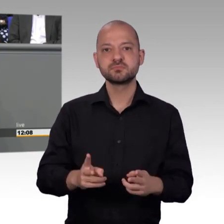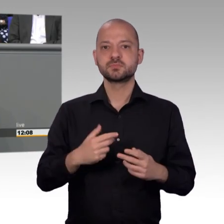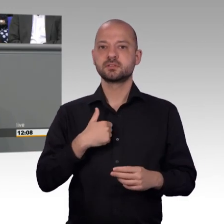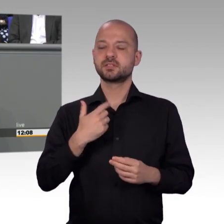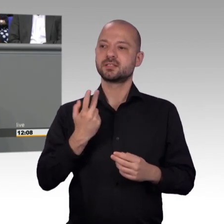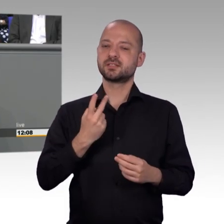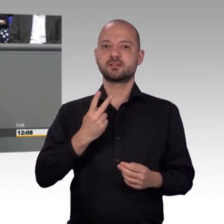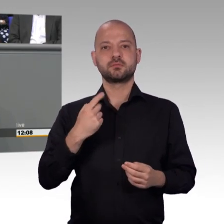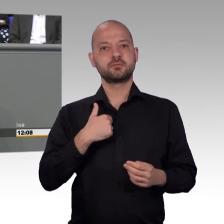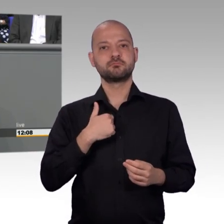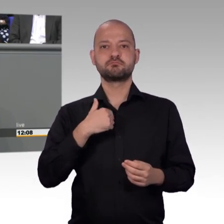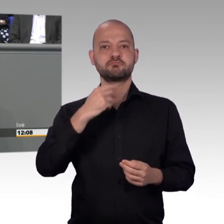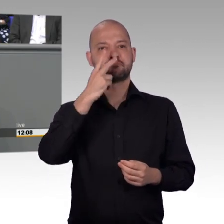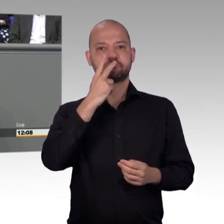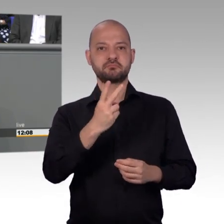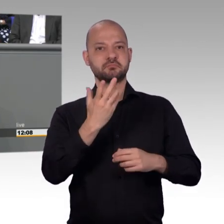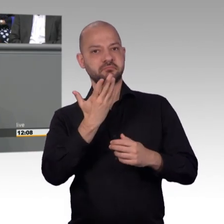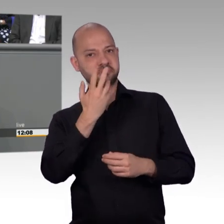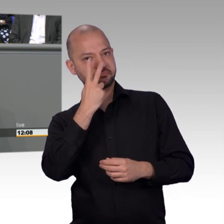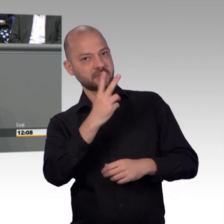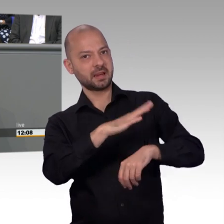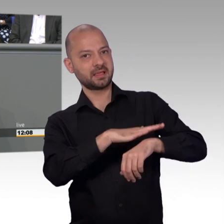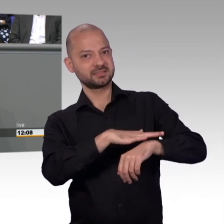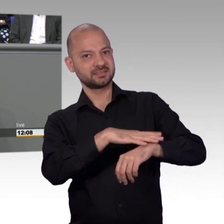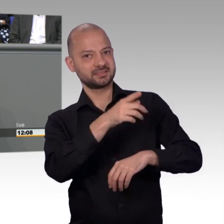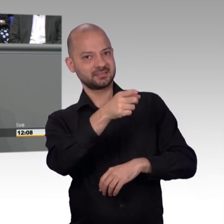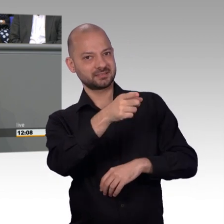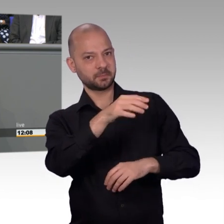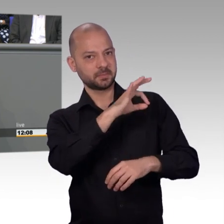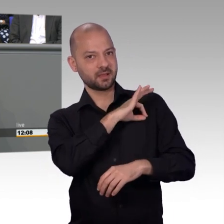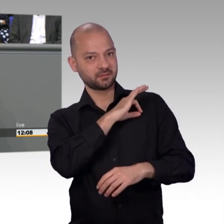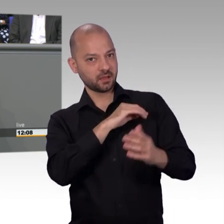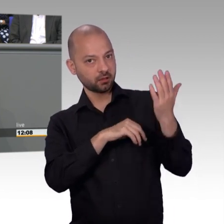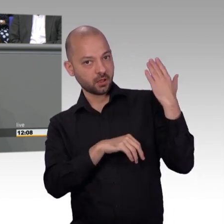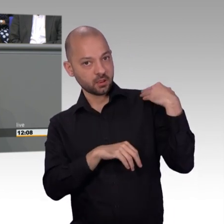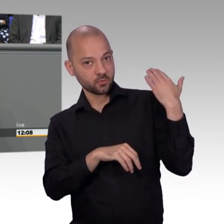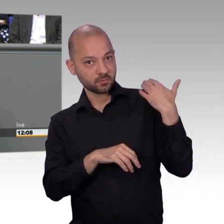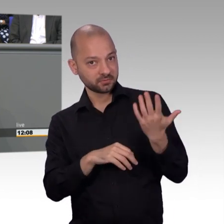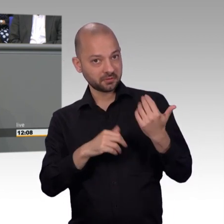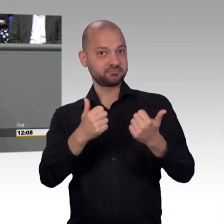findet die Arbeit des Petitionsausschusses leider nach wie vor eher fernab der öffentlichen Wahrnehmung statt.